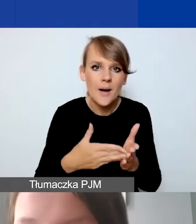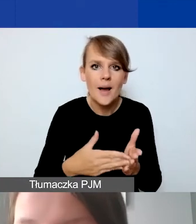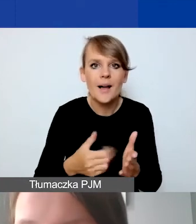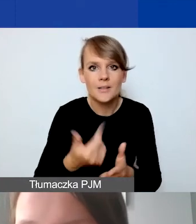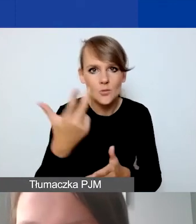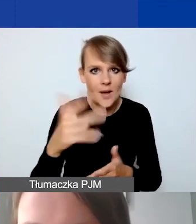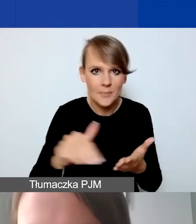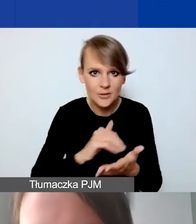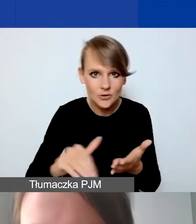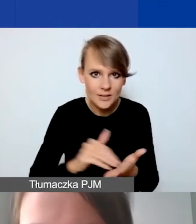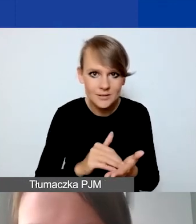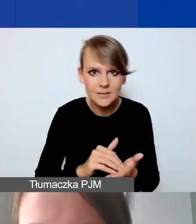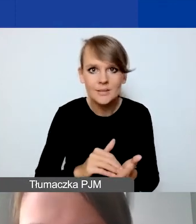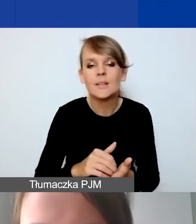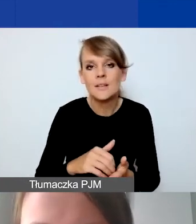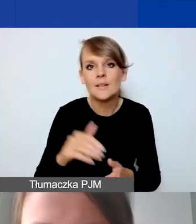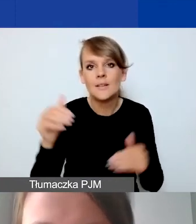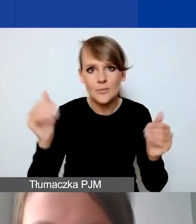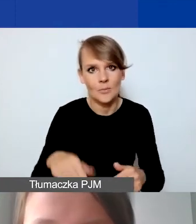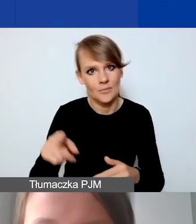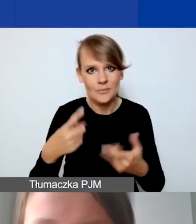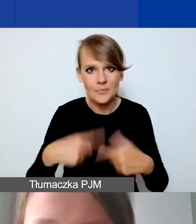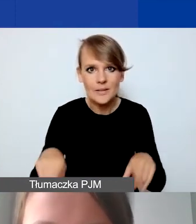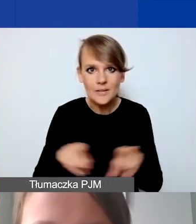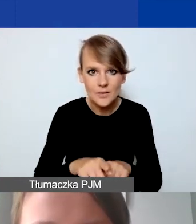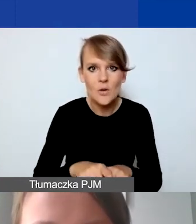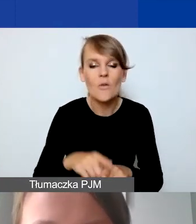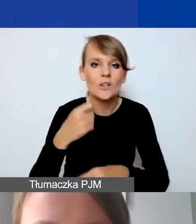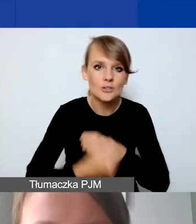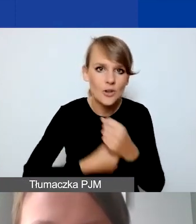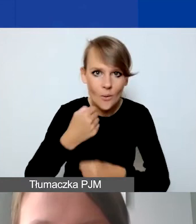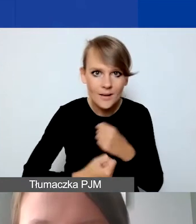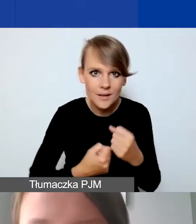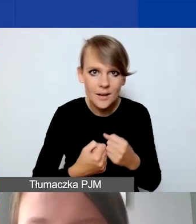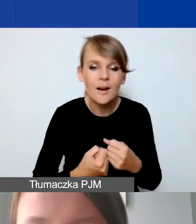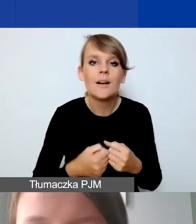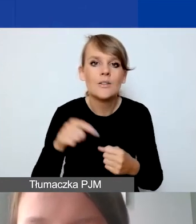przez którą możemy realizować nasze działanie, jest to 8000.